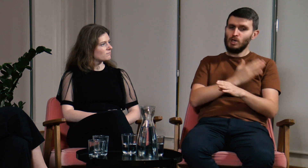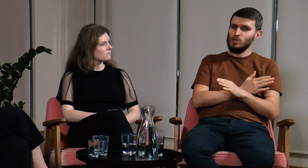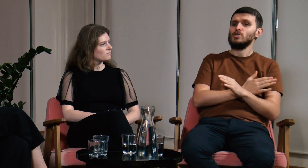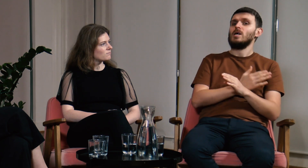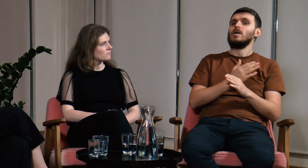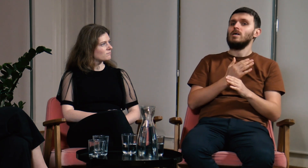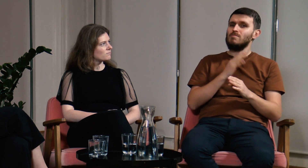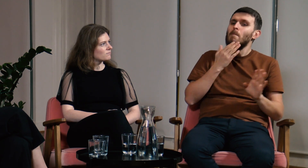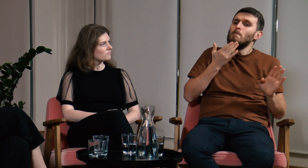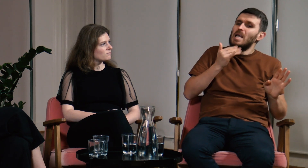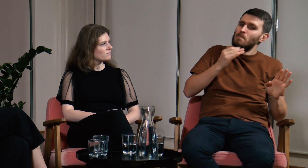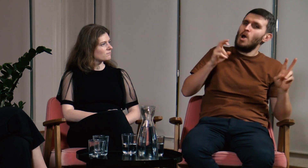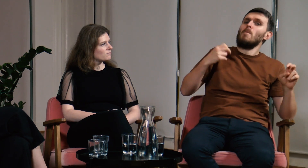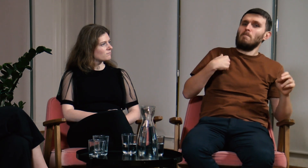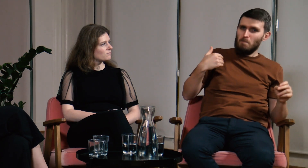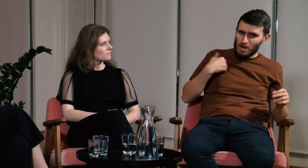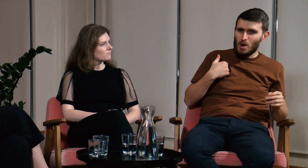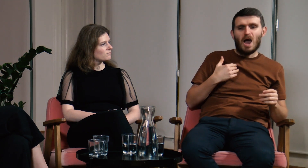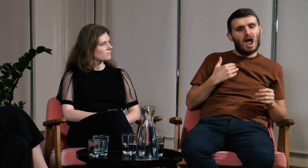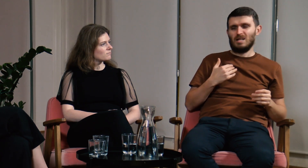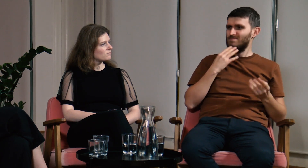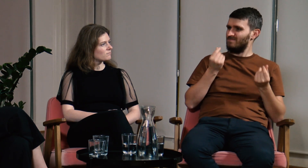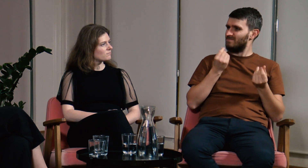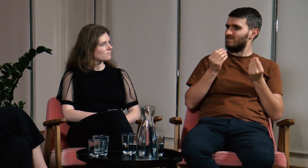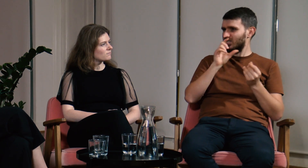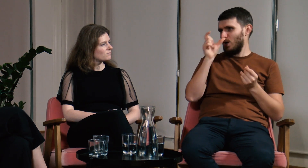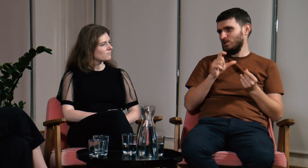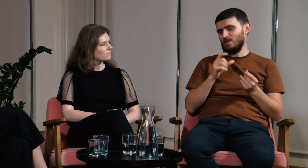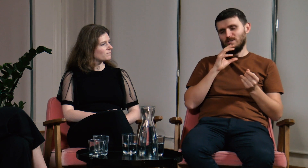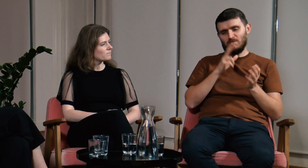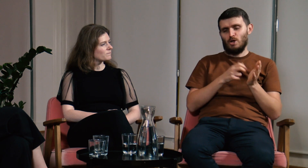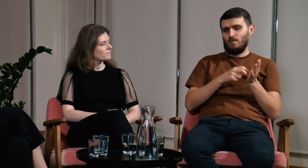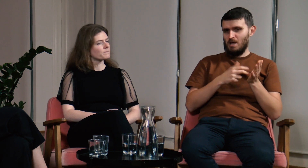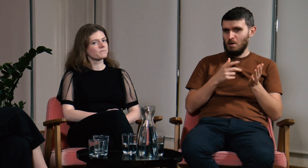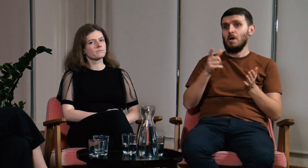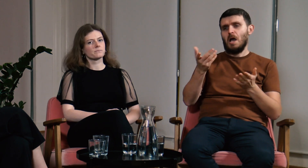wcześniej miałem jakieś podstawy, ale cały czas czegoś mi brakowało.